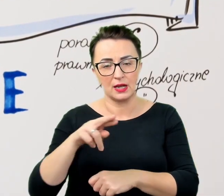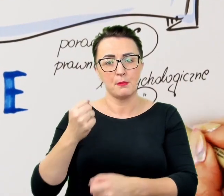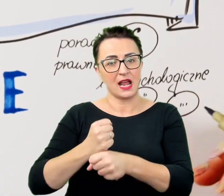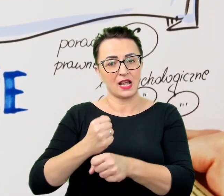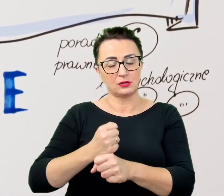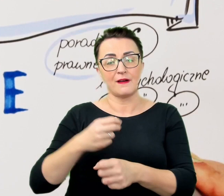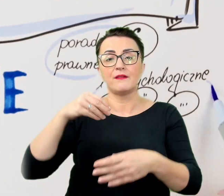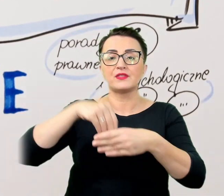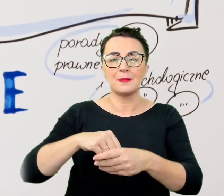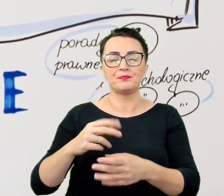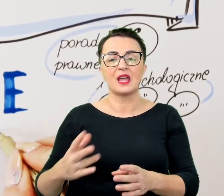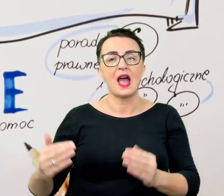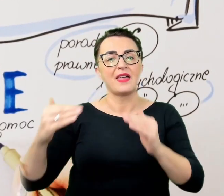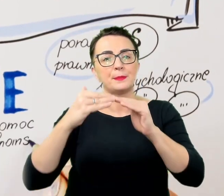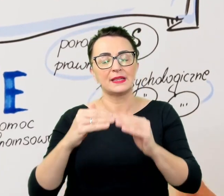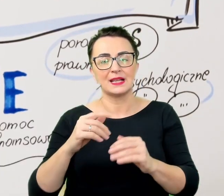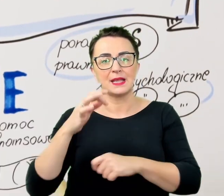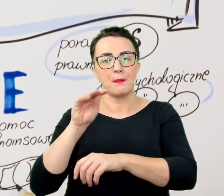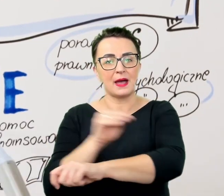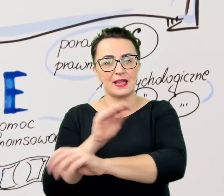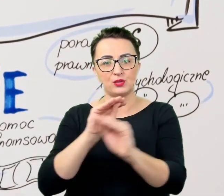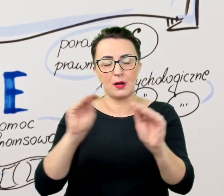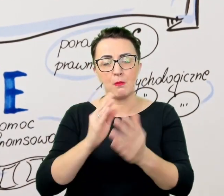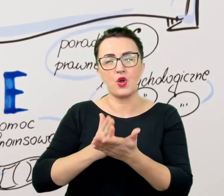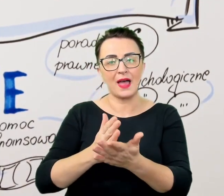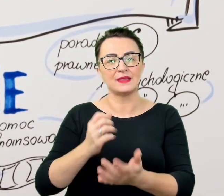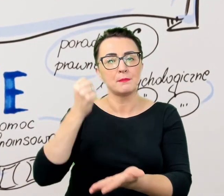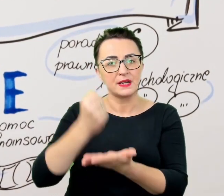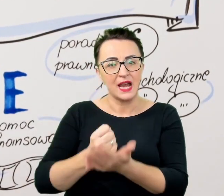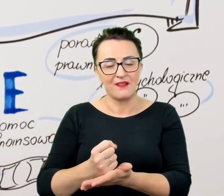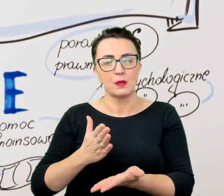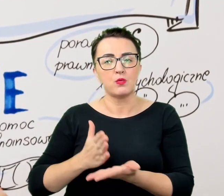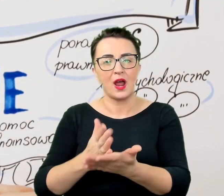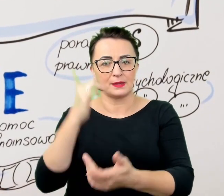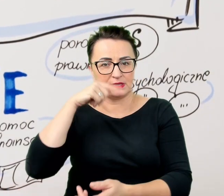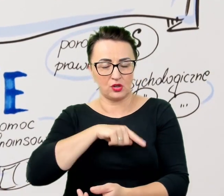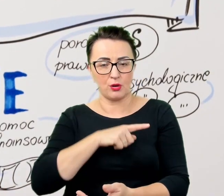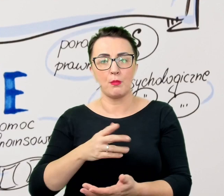pomoc w pozyskiwaniu wsparcia finansowego czy uzyskaniu specjalistycznych konsultacji lekarskich,